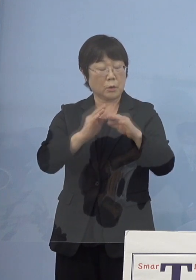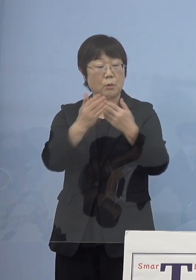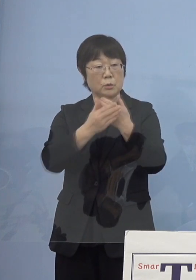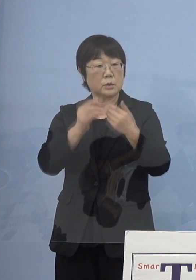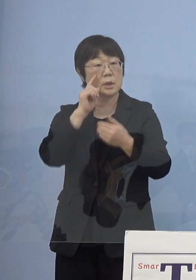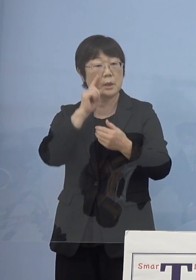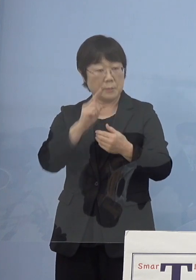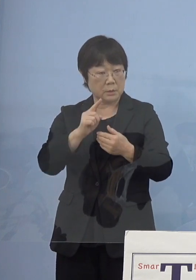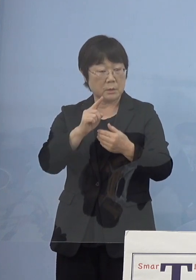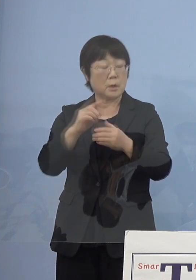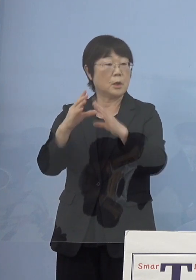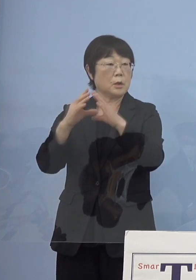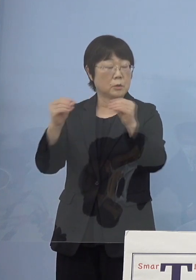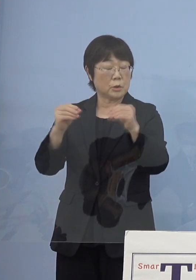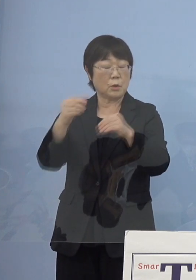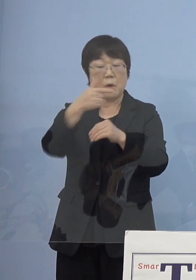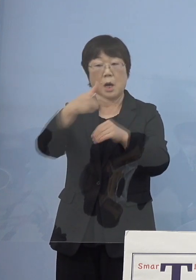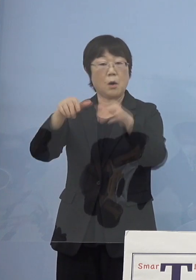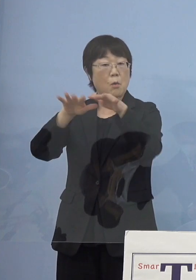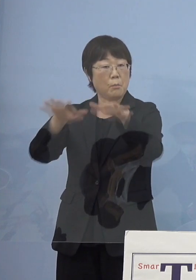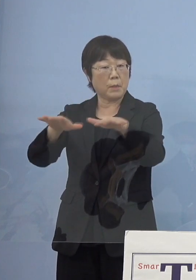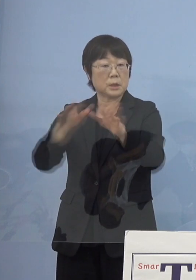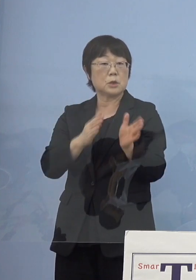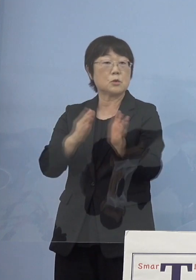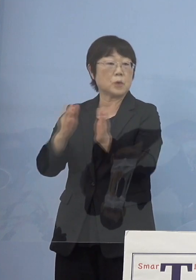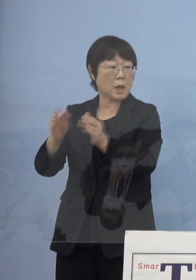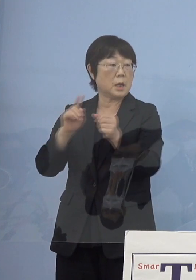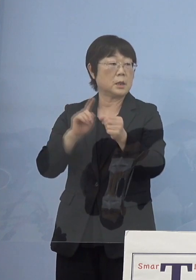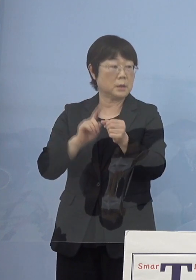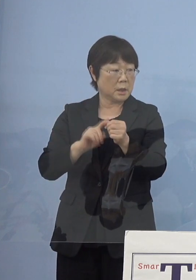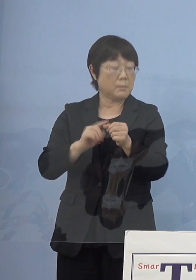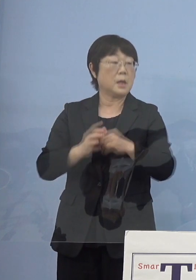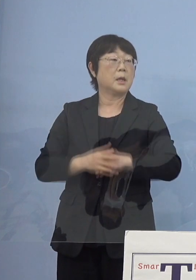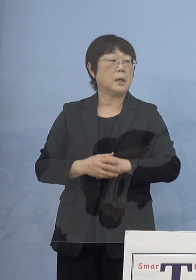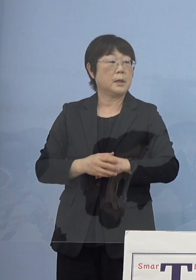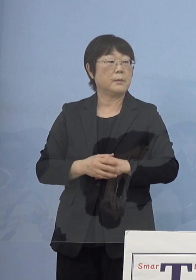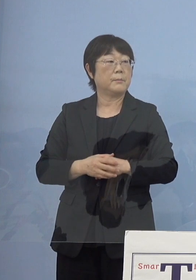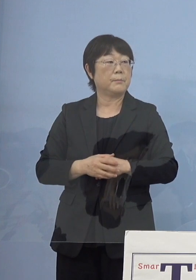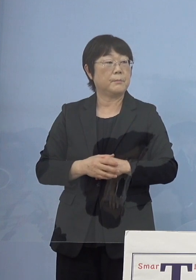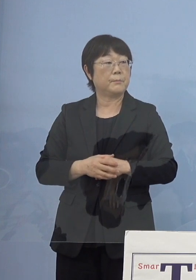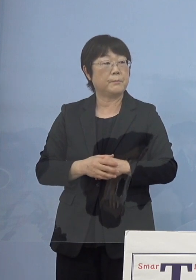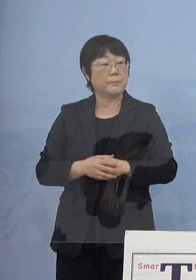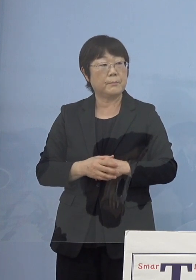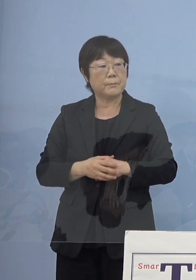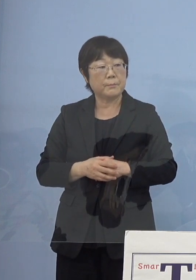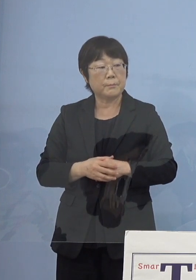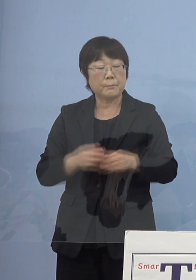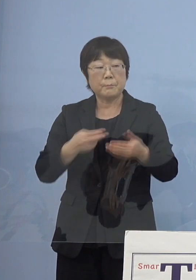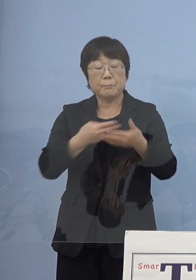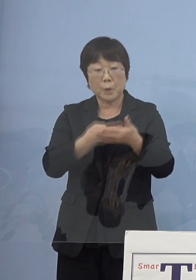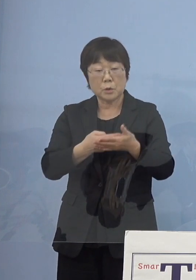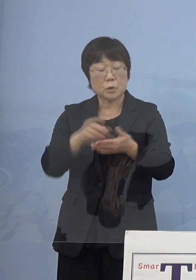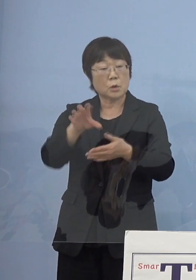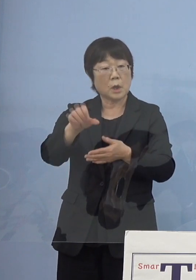国は「第6波」に備えて 病床の確保計画を見直すように